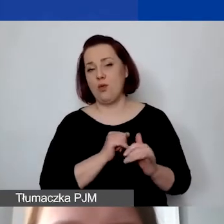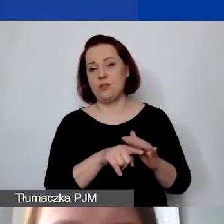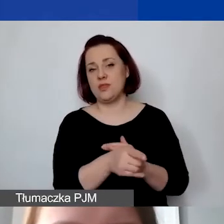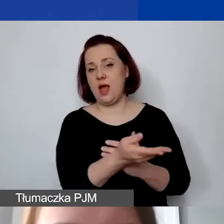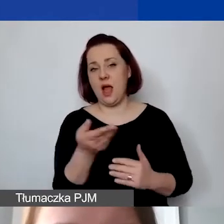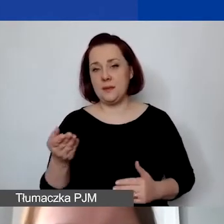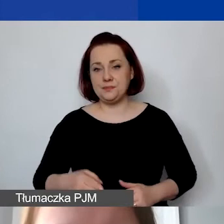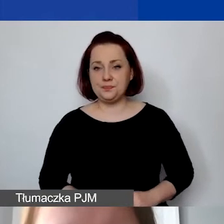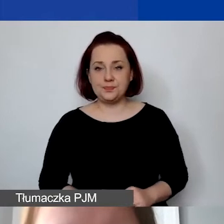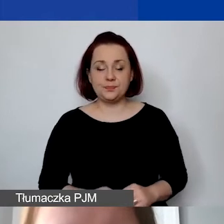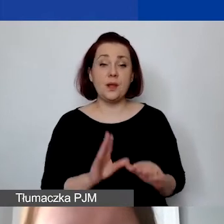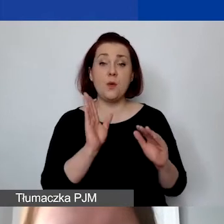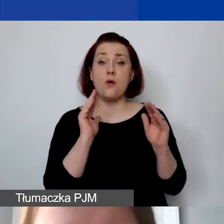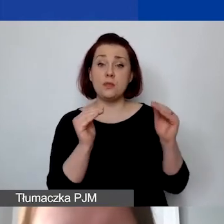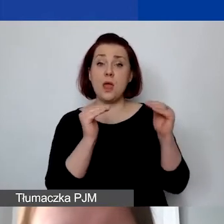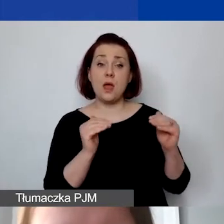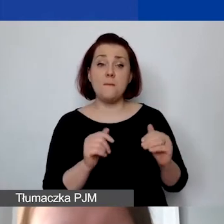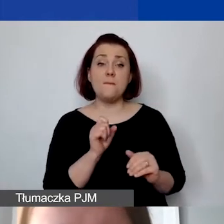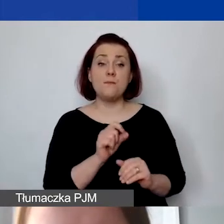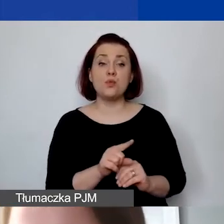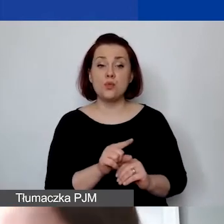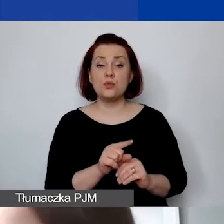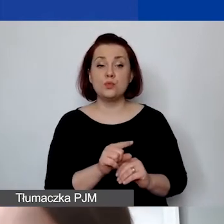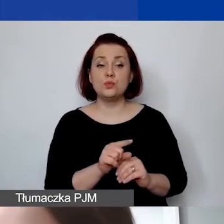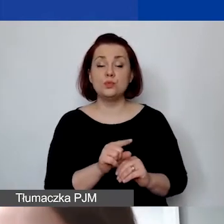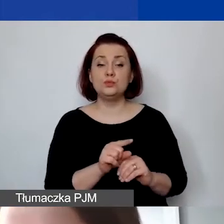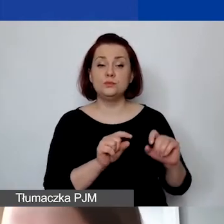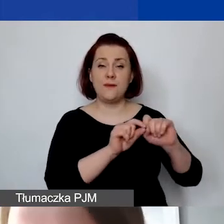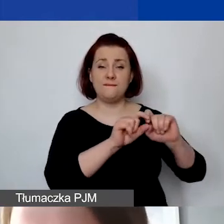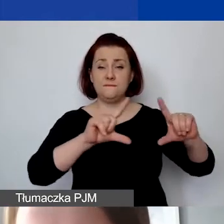Dalej jest bardzo dużo miejsca w budżecie,